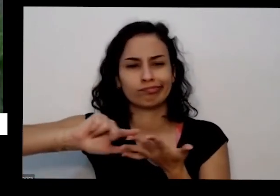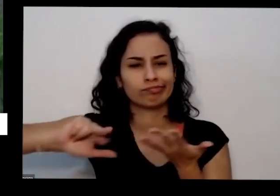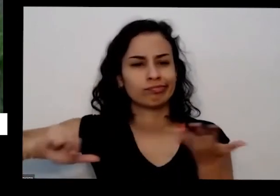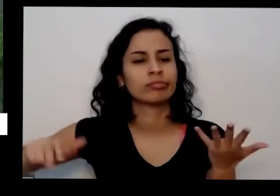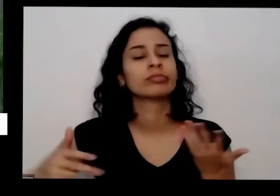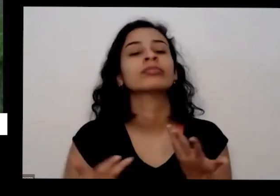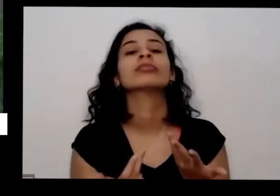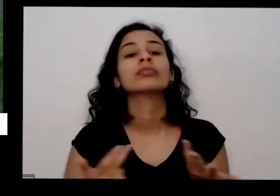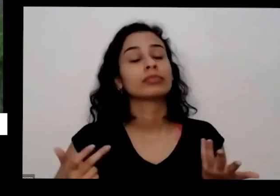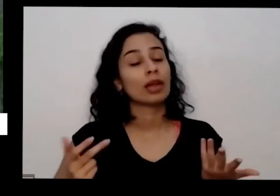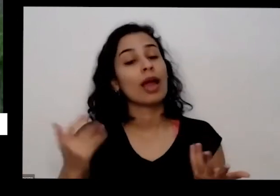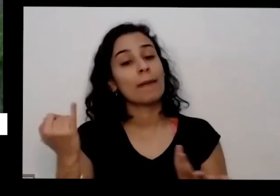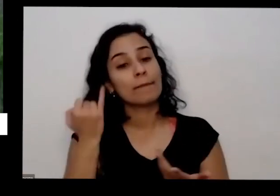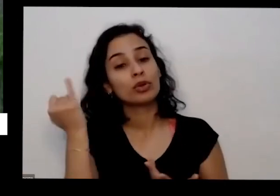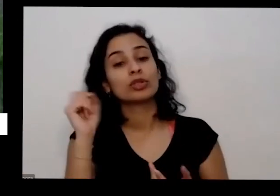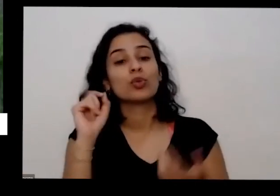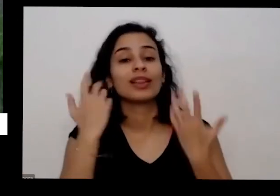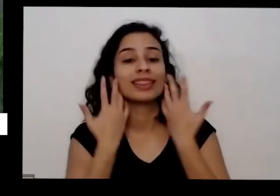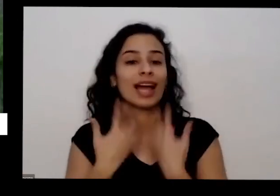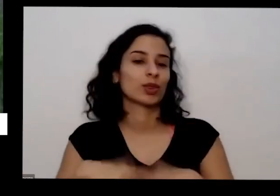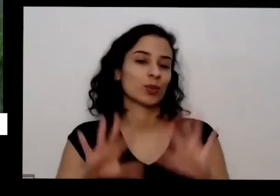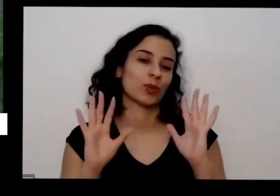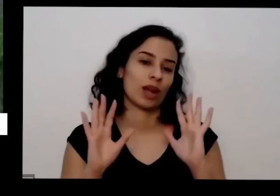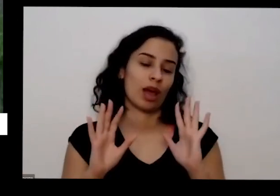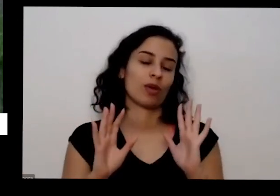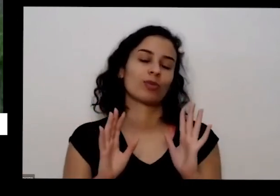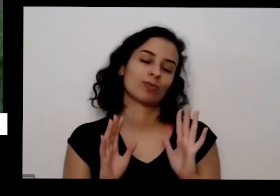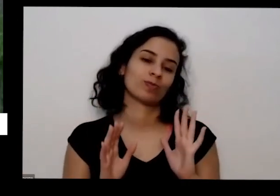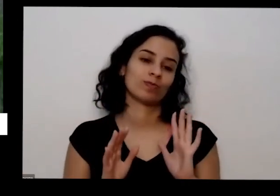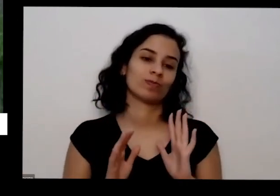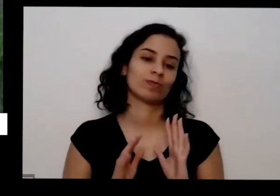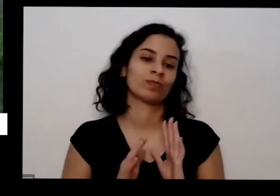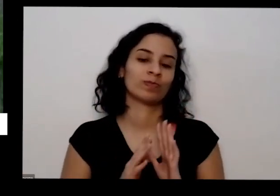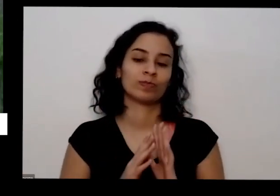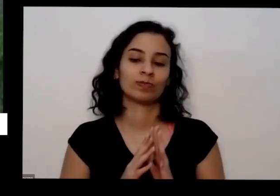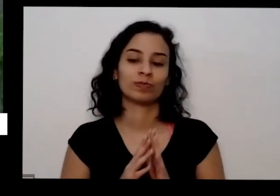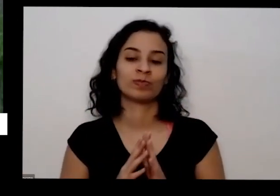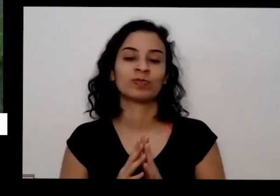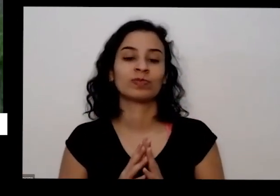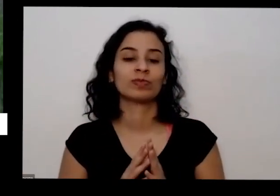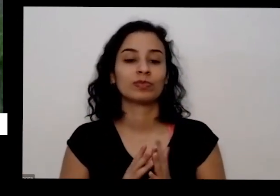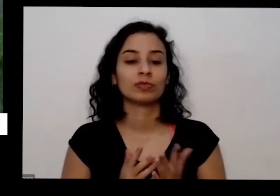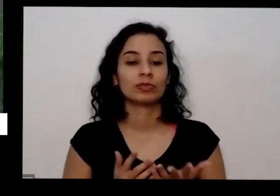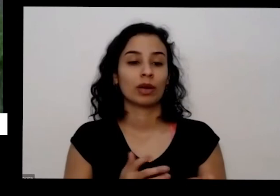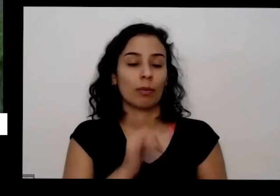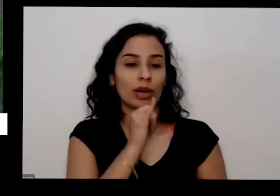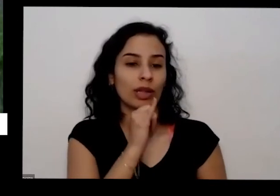que eu falei aqui de que tem torta de mamona tem a fosfato natural tem cinza é que além de